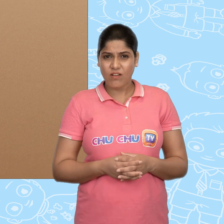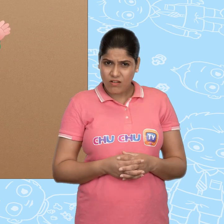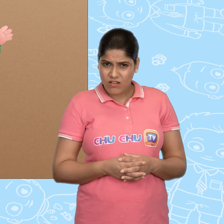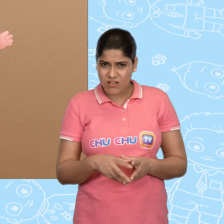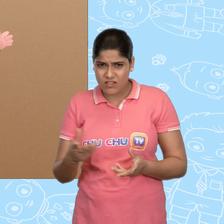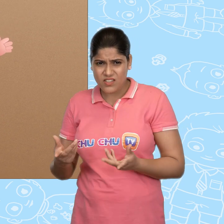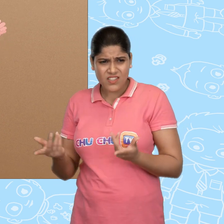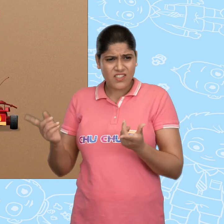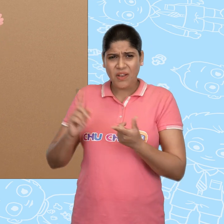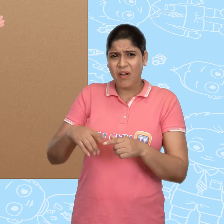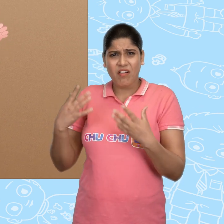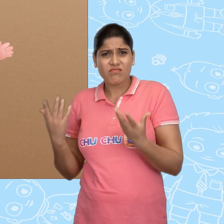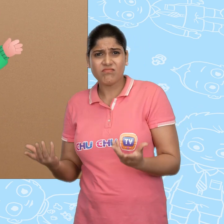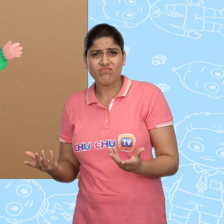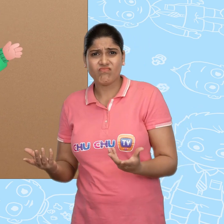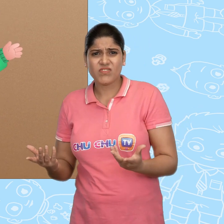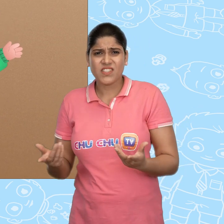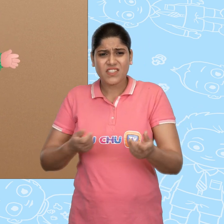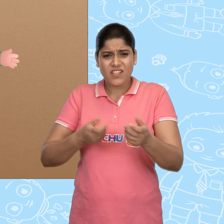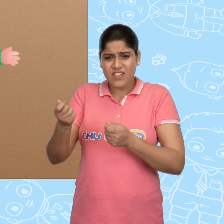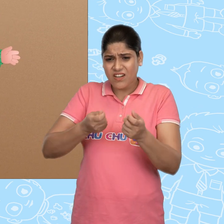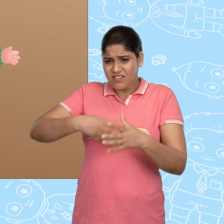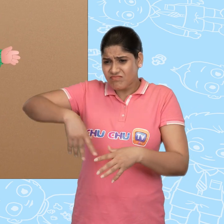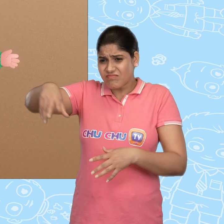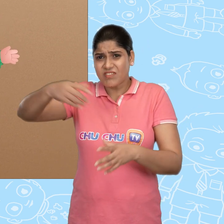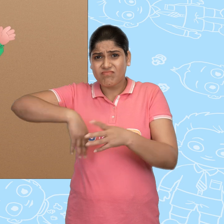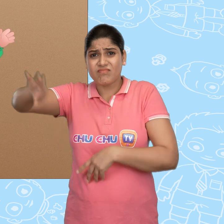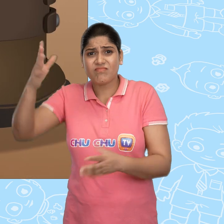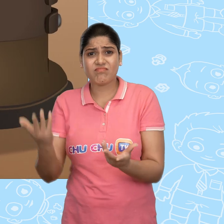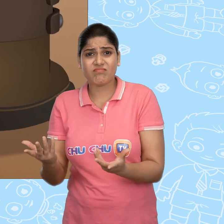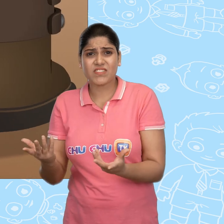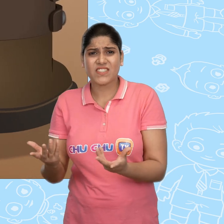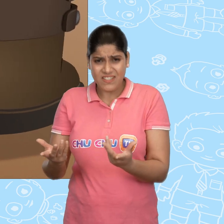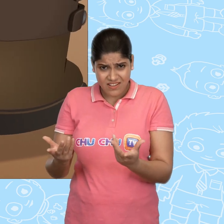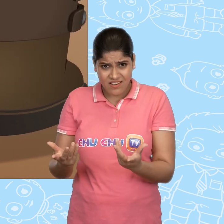हँ? ये क्या हो रहा है? ये गाड़ी कहाँ जा रही है? अरे